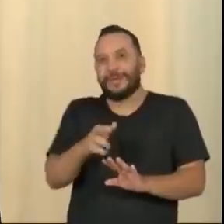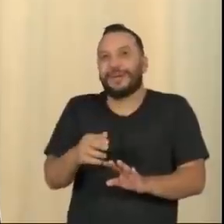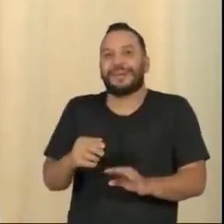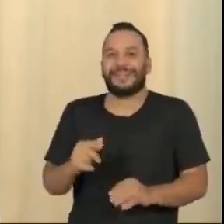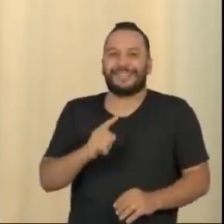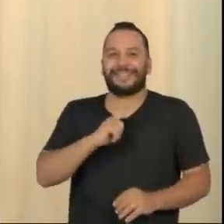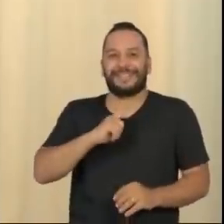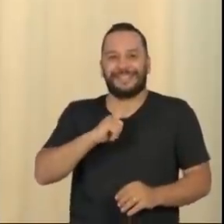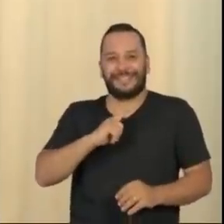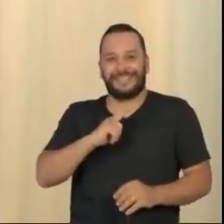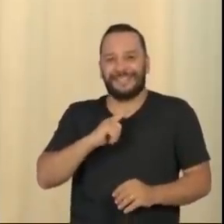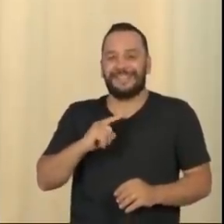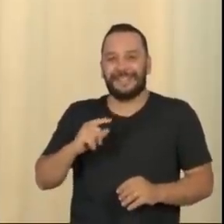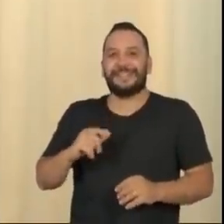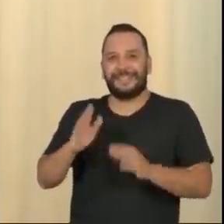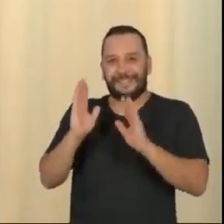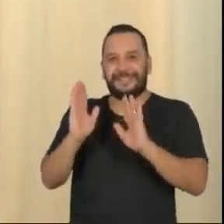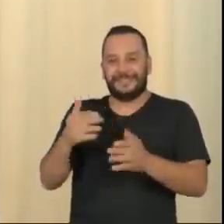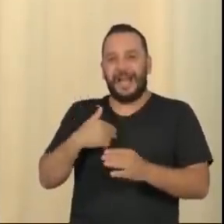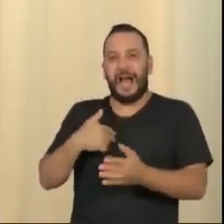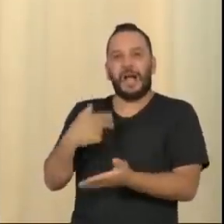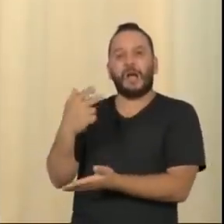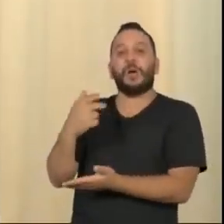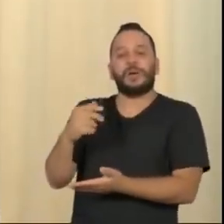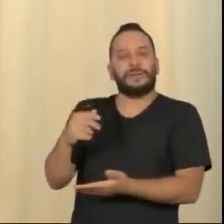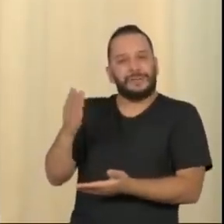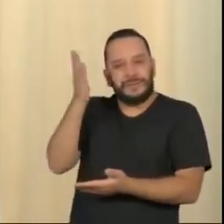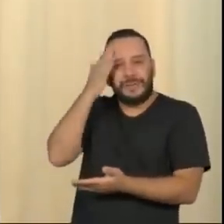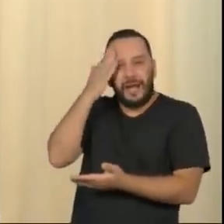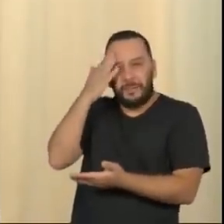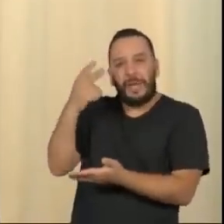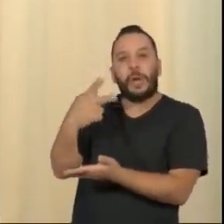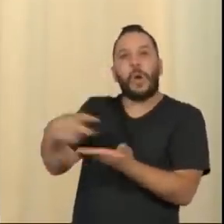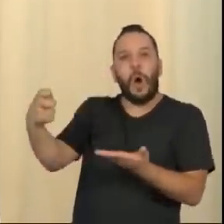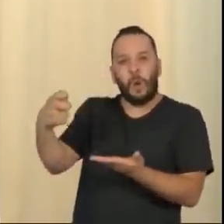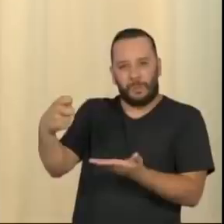Para enfrentar essa aberração golpista, não será com as pseudo-elegâncias de uma